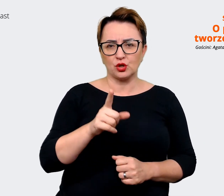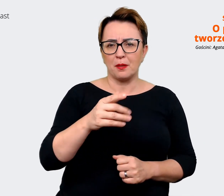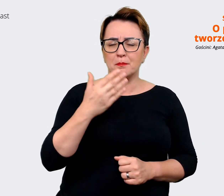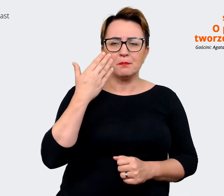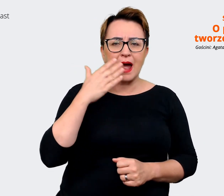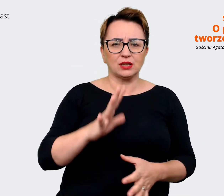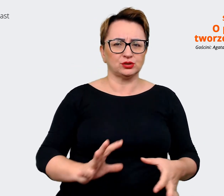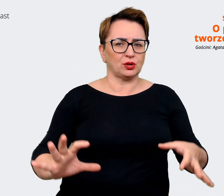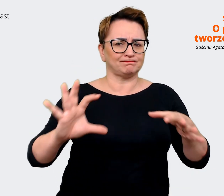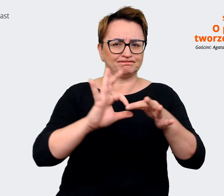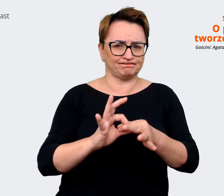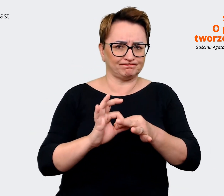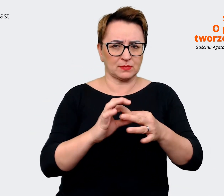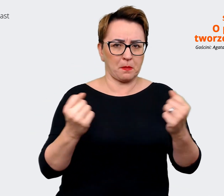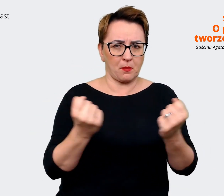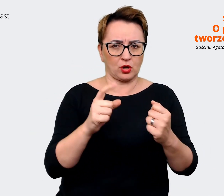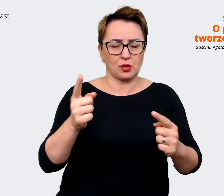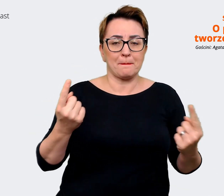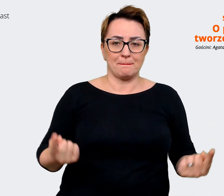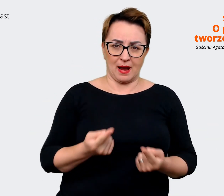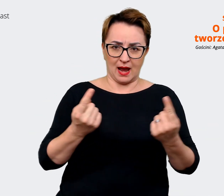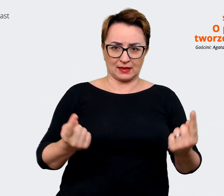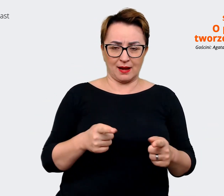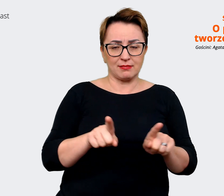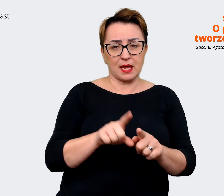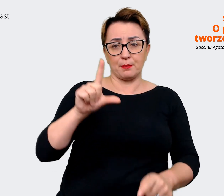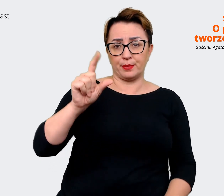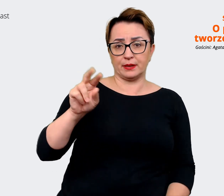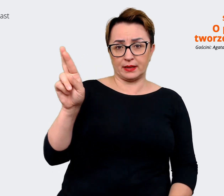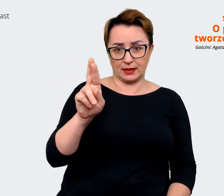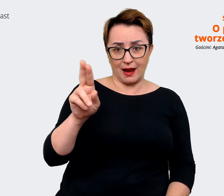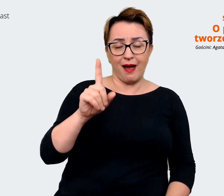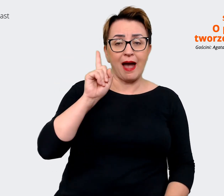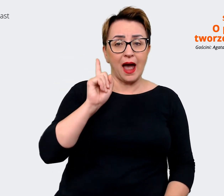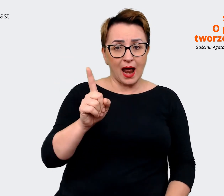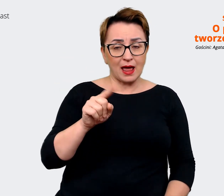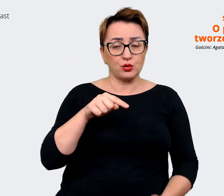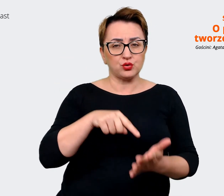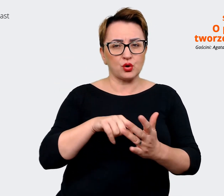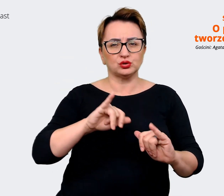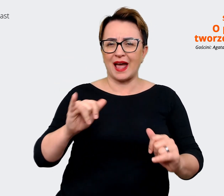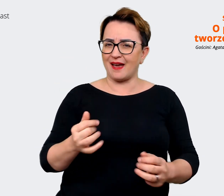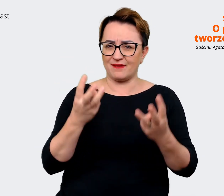z marketingiem, trochę z marketingiem, trochę z PRem. Ale to, co jest najistotniejsze w naszych